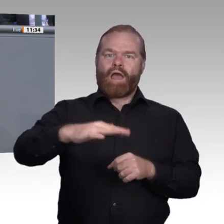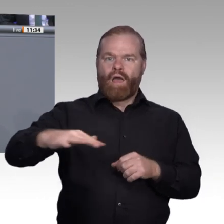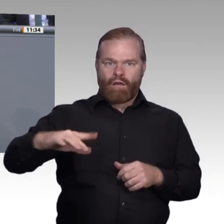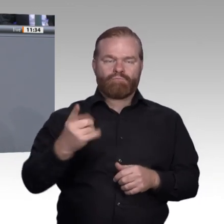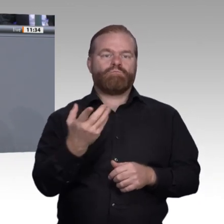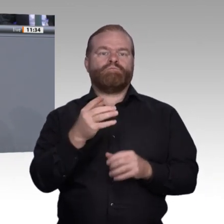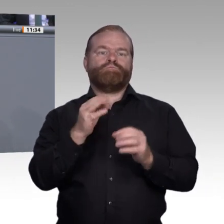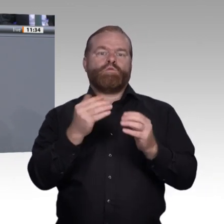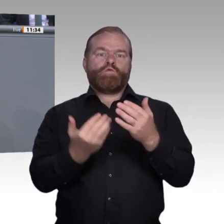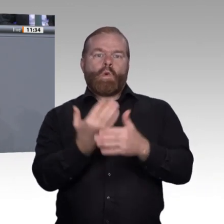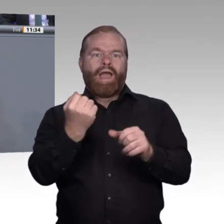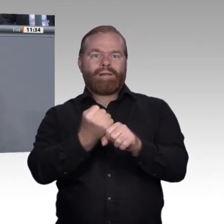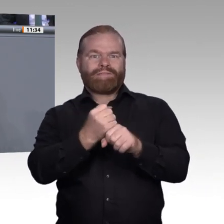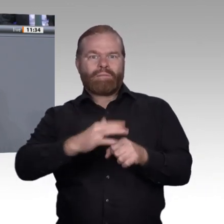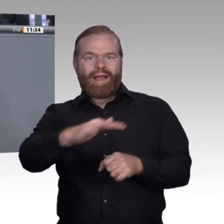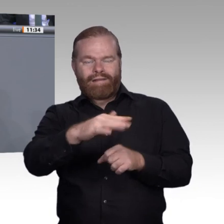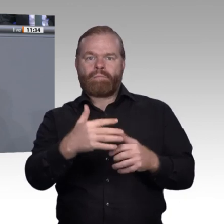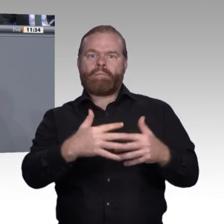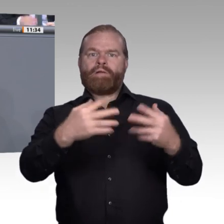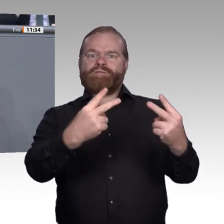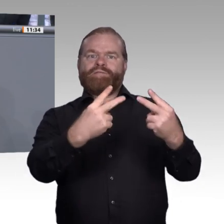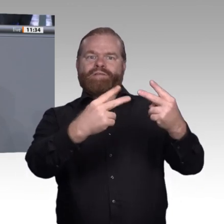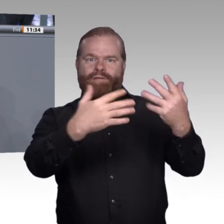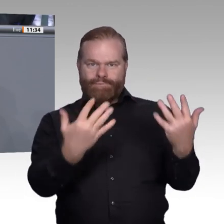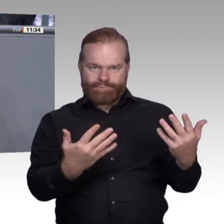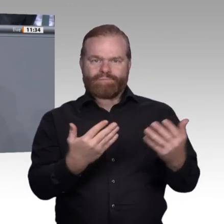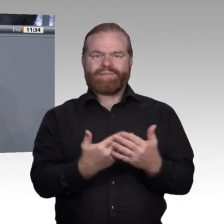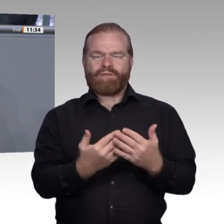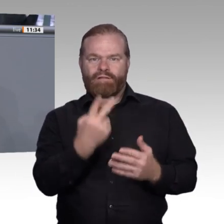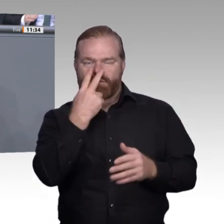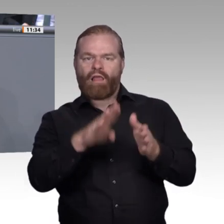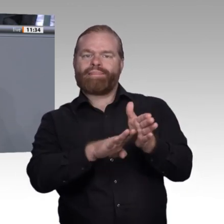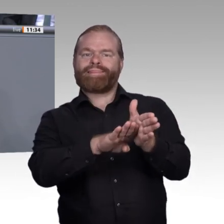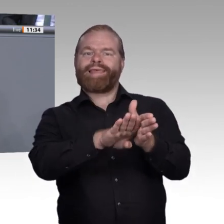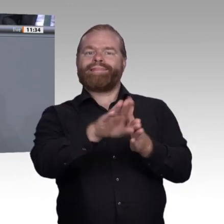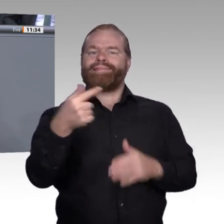Kompetenzen als ganz natürlichen Teil des Lernens zu verstehen, und die Bildungsangebote